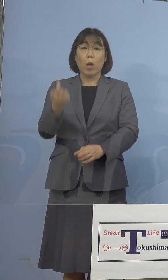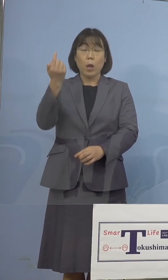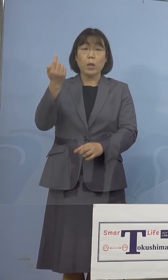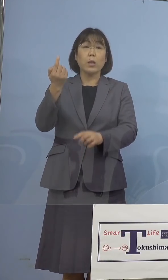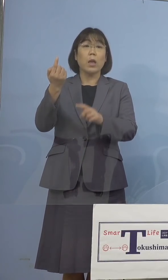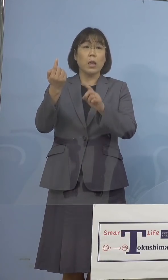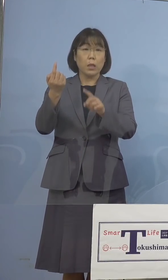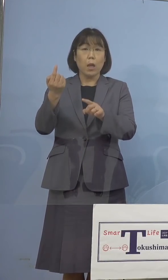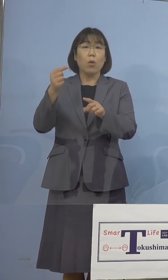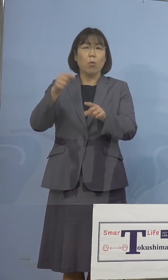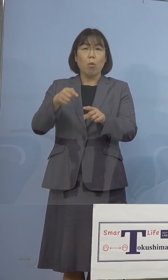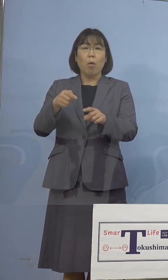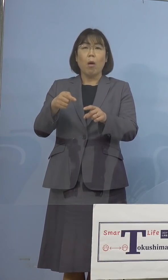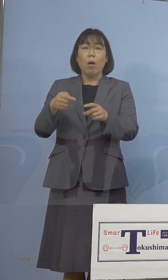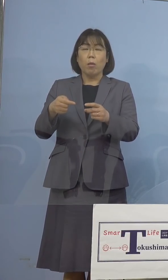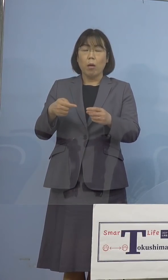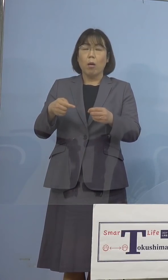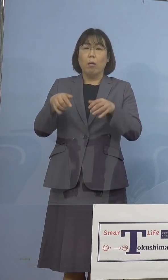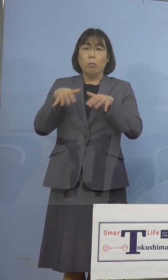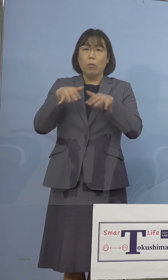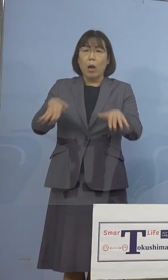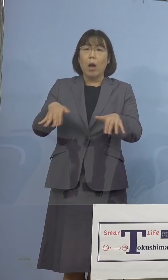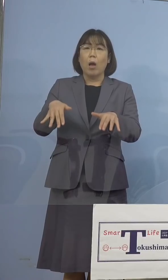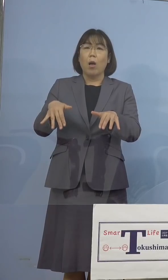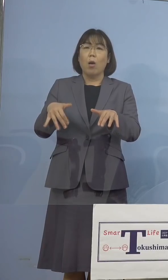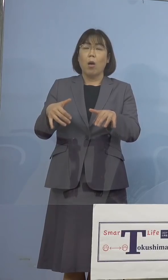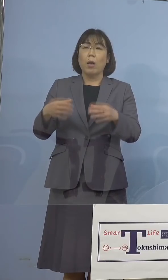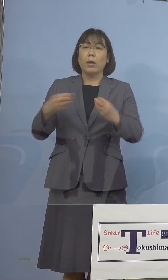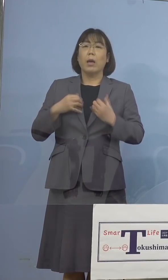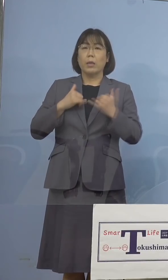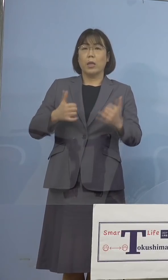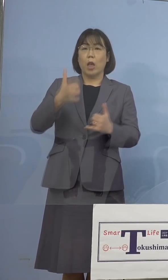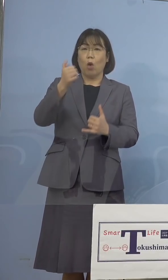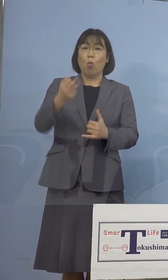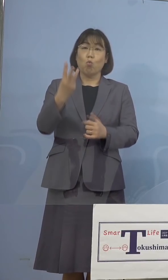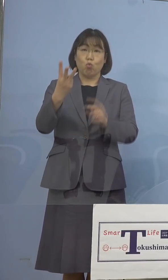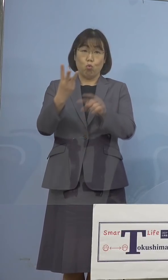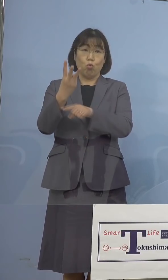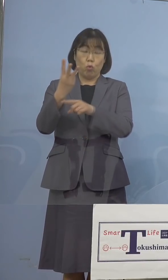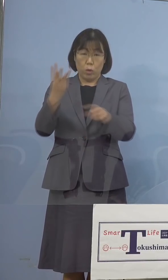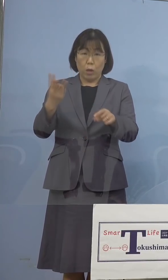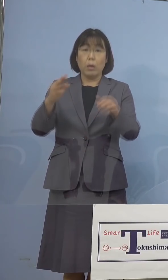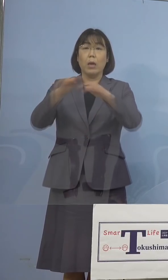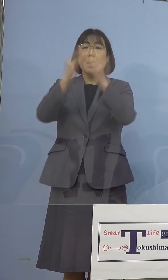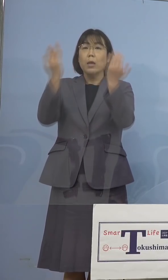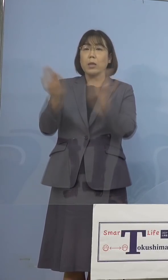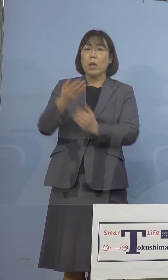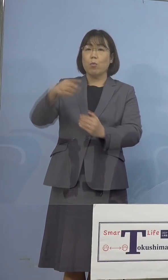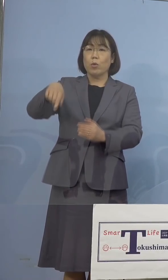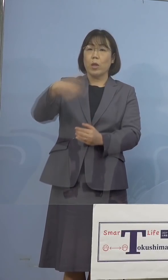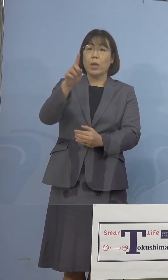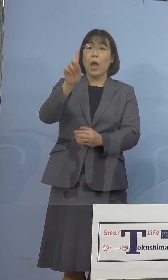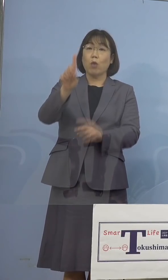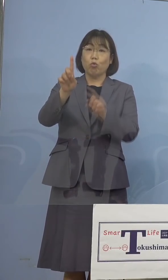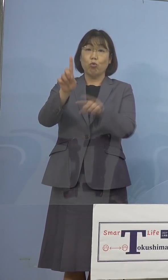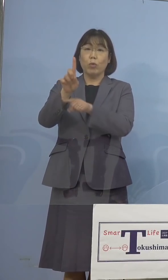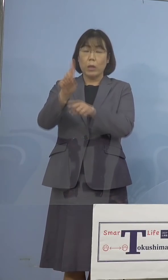そこから一気に53名、全体としては 101名という過去最高を記録した